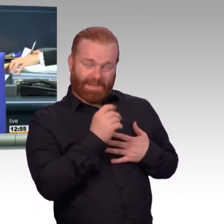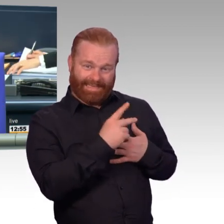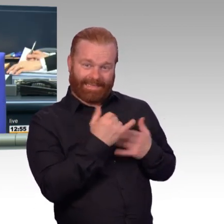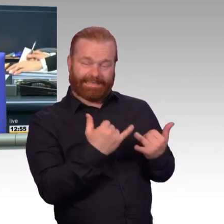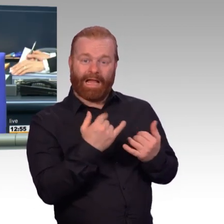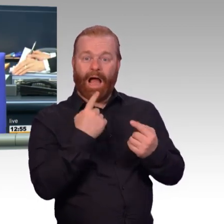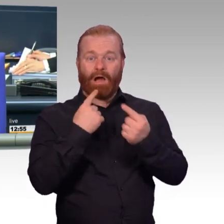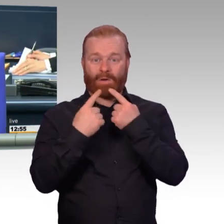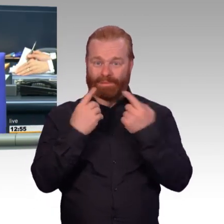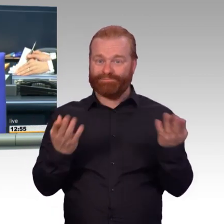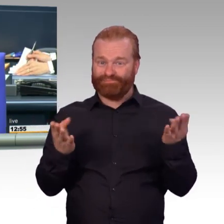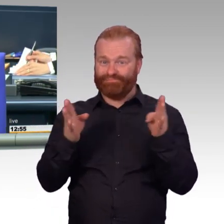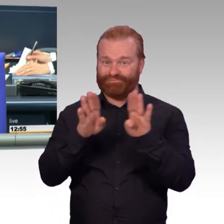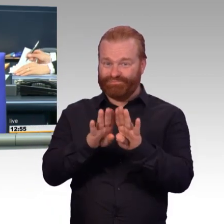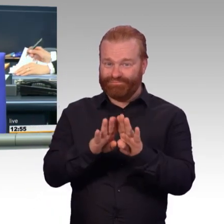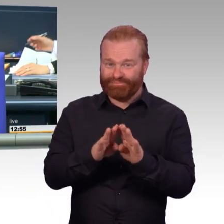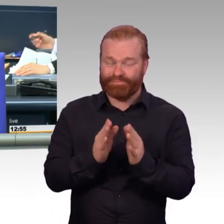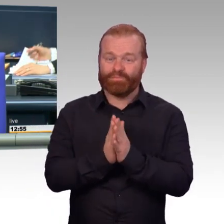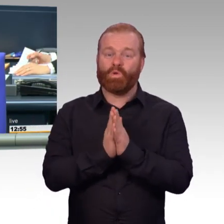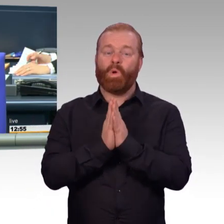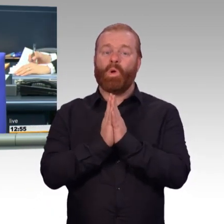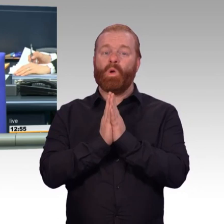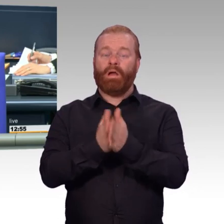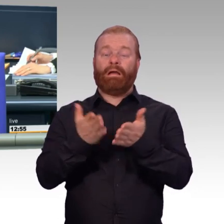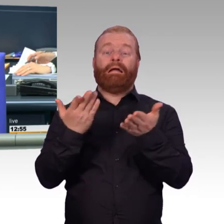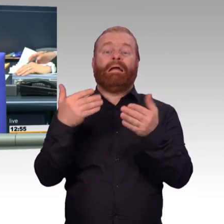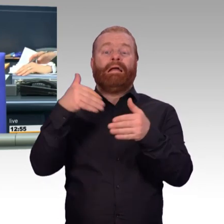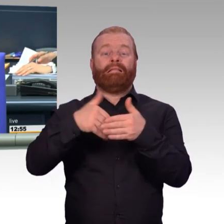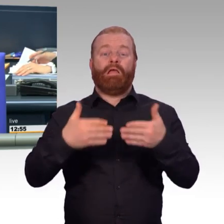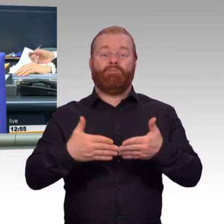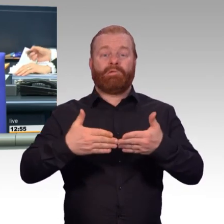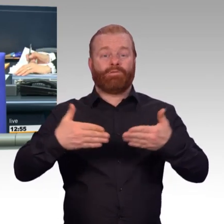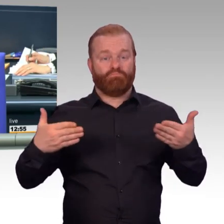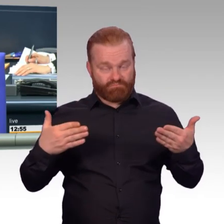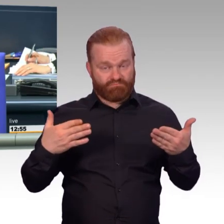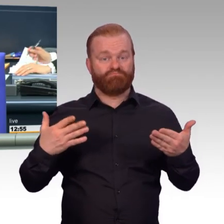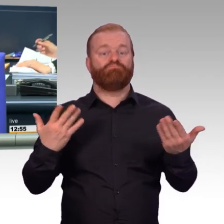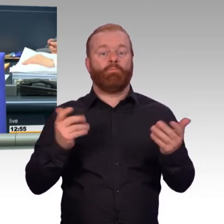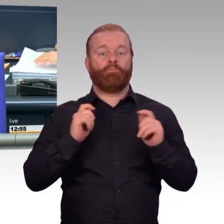auf den Drucksachen 19/9491 und 19/9962